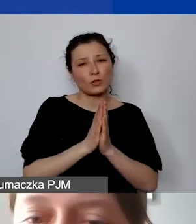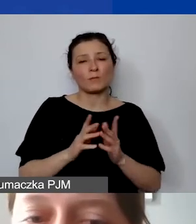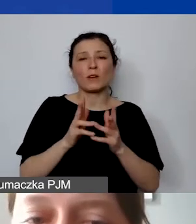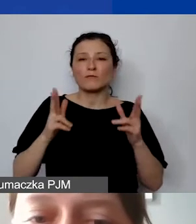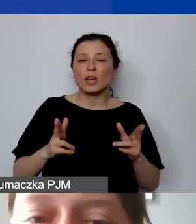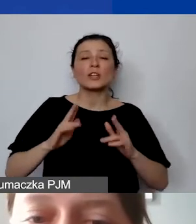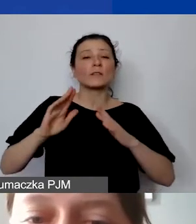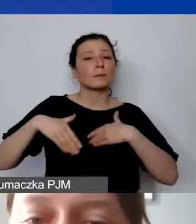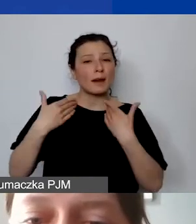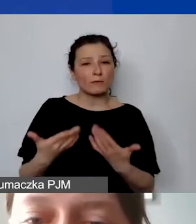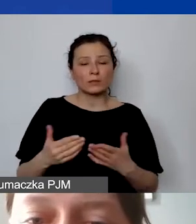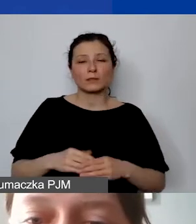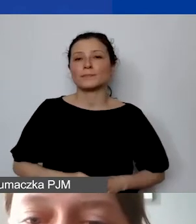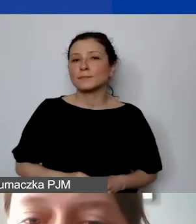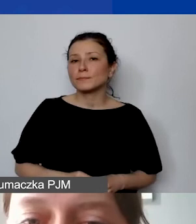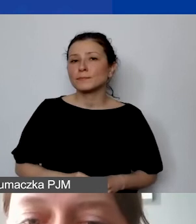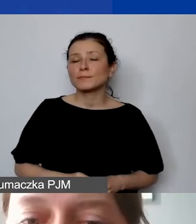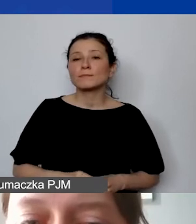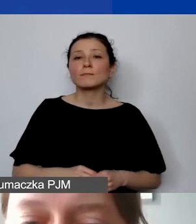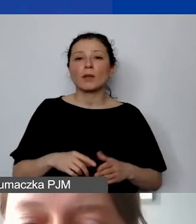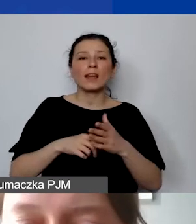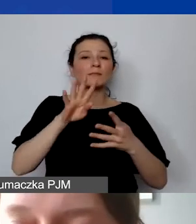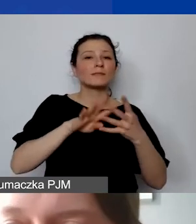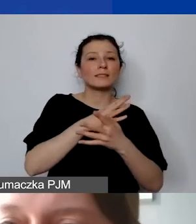żeby nam przedstawiać takie zestawienie ofertowe